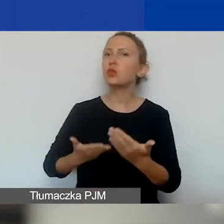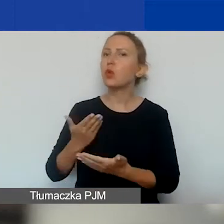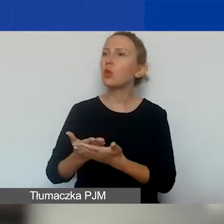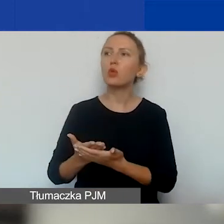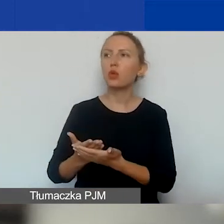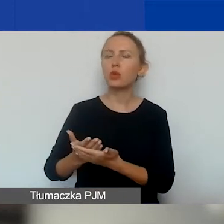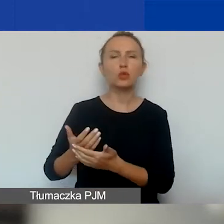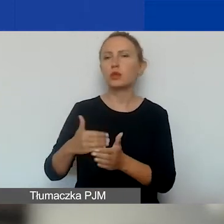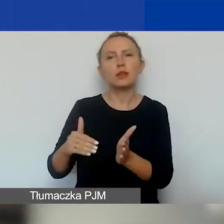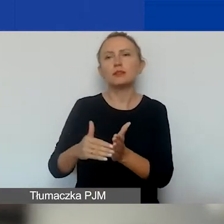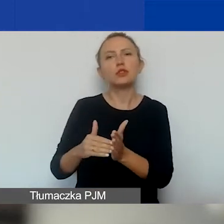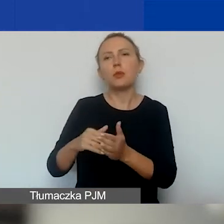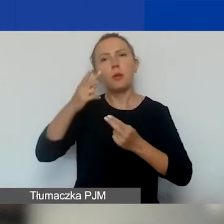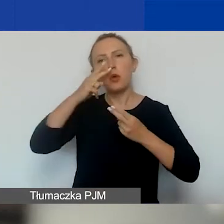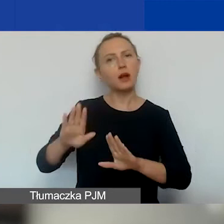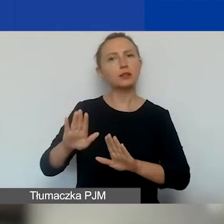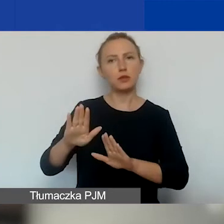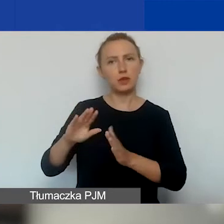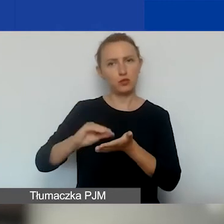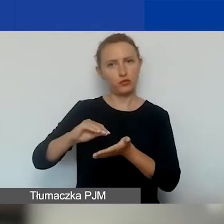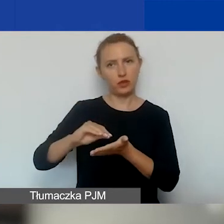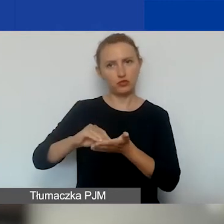i nie jest konieczne wykazanie doświadczenia organizacji.